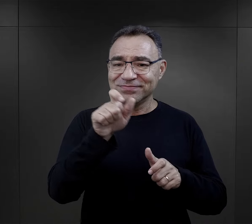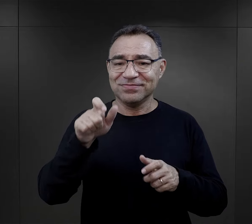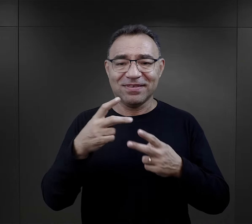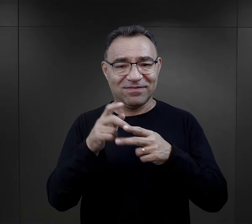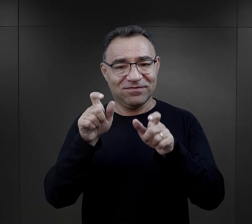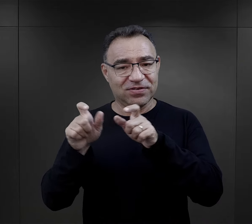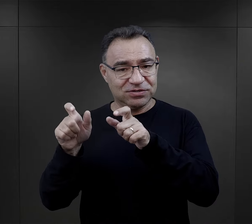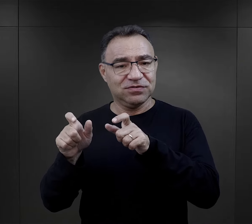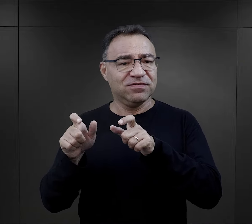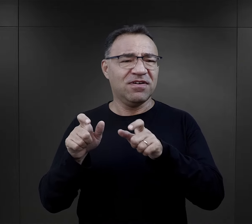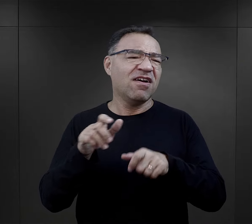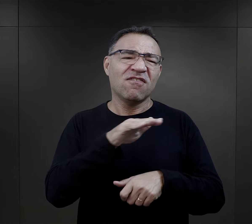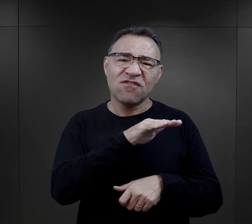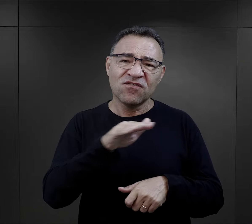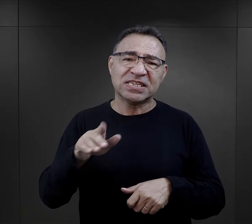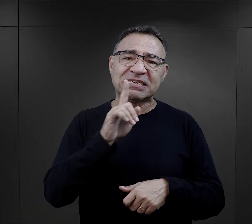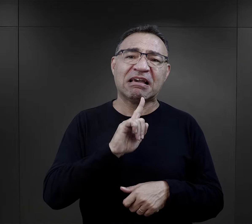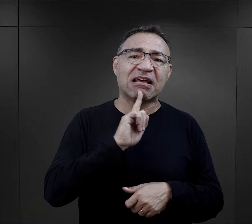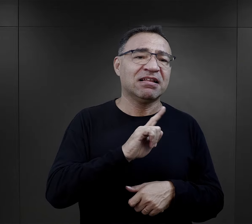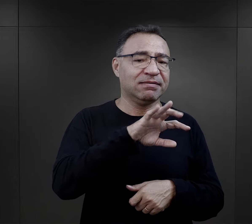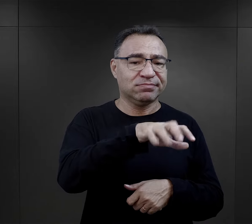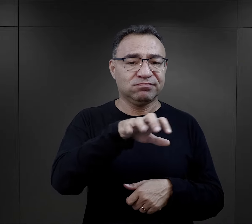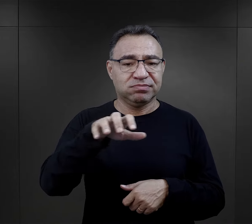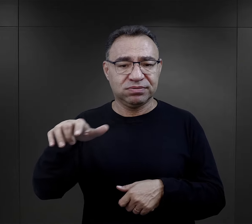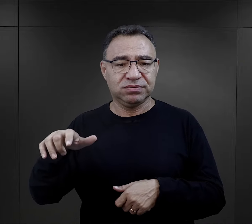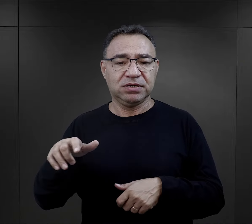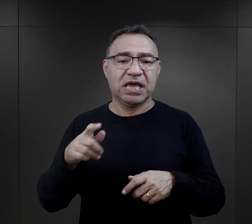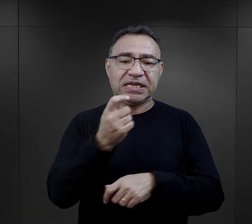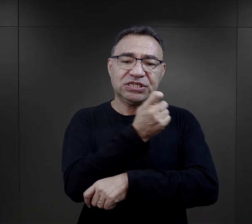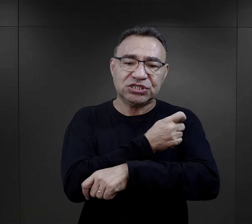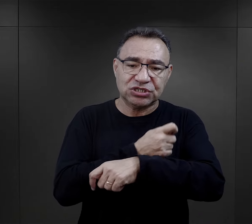I to widać wśród więźniów właściwie wszystkich religii.